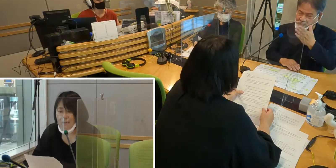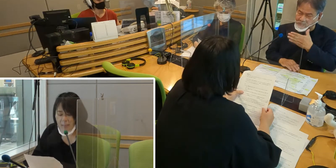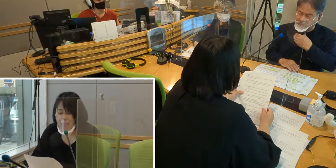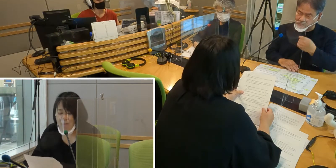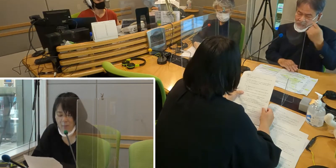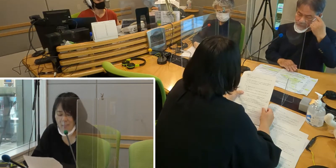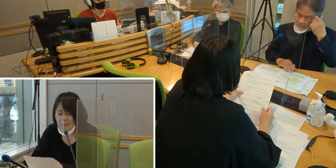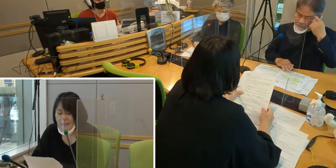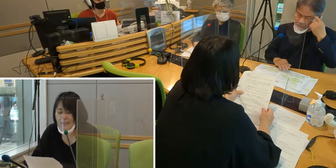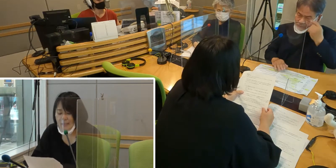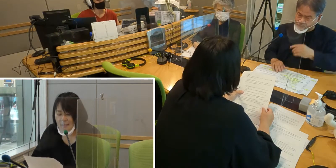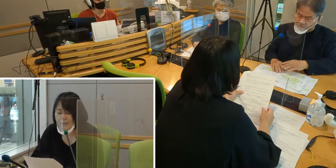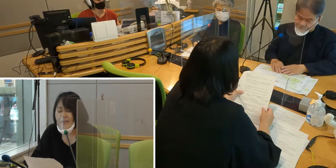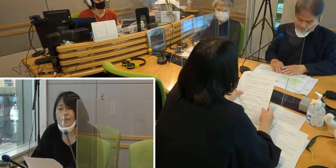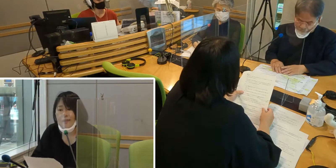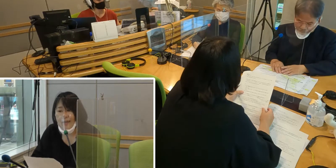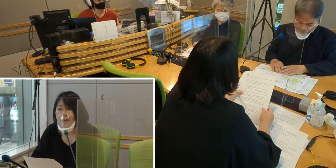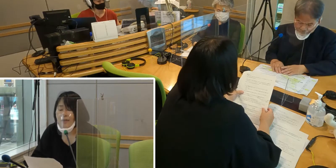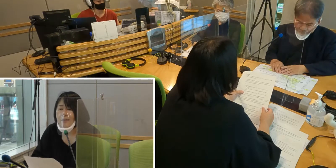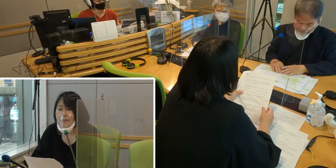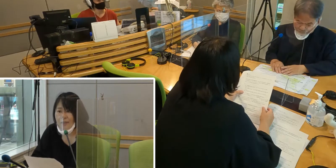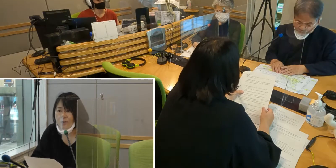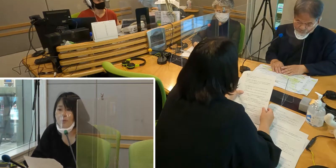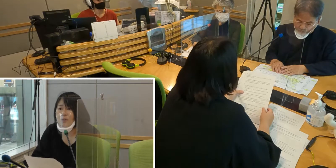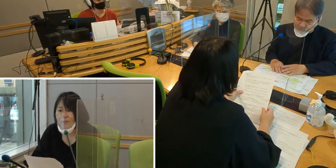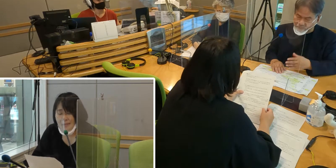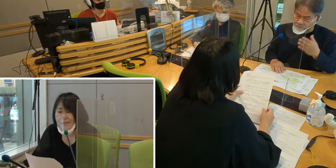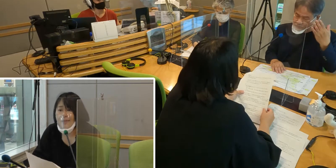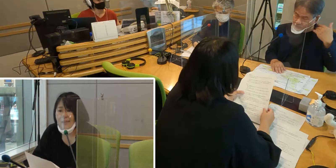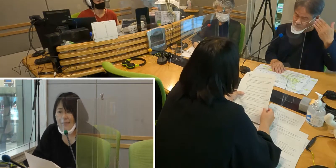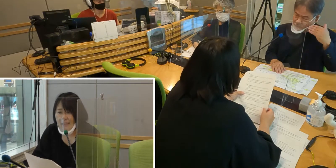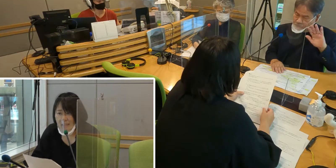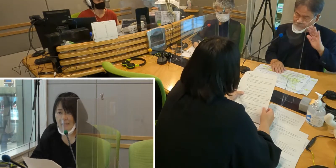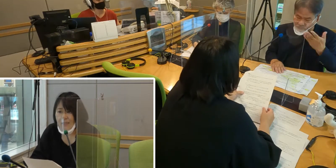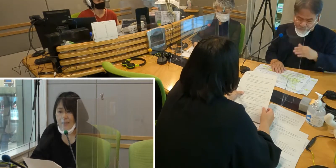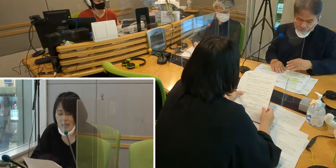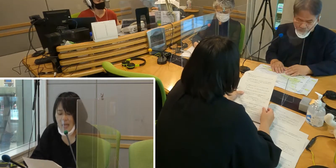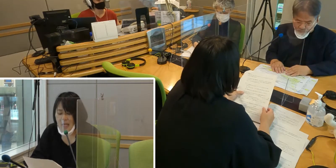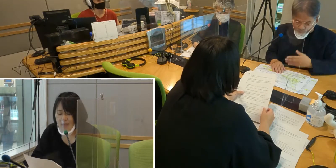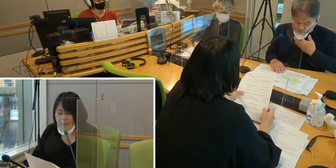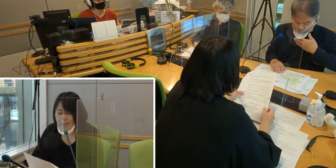今は手話通訳が増えてきて ありがたいと思っています。